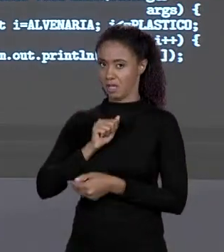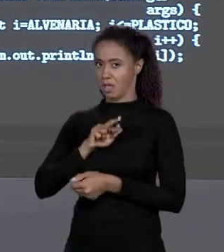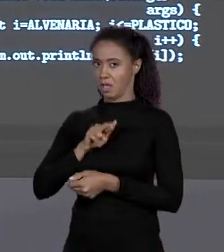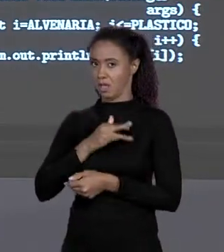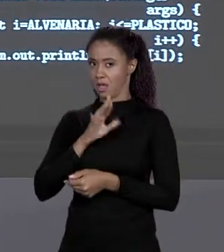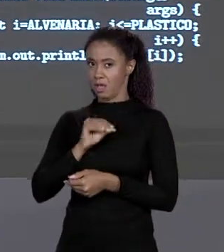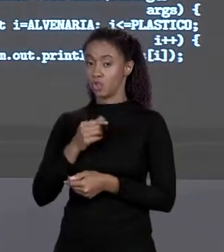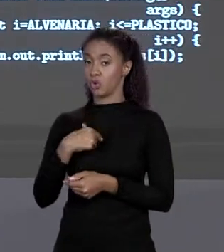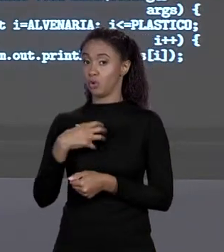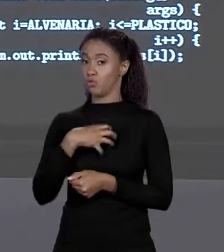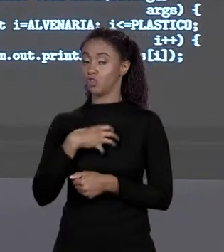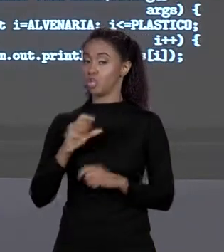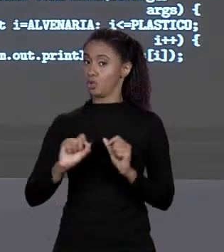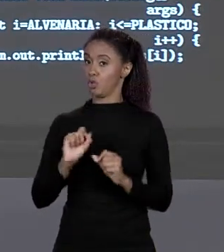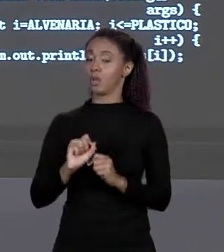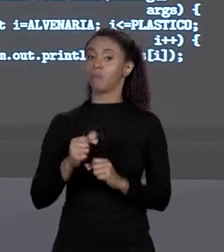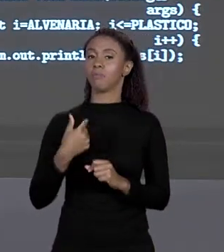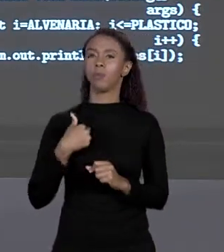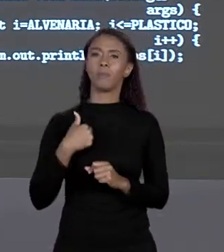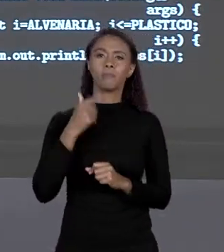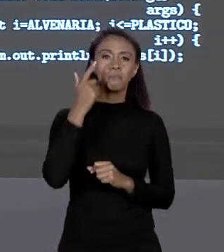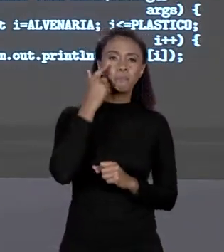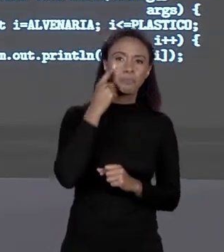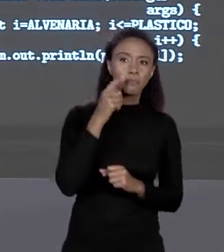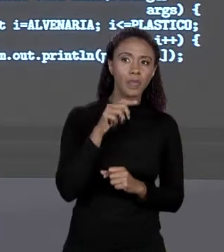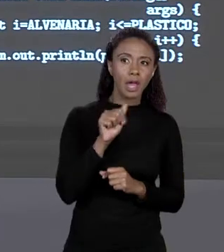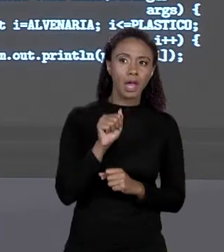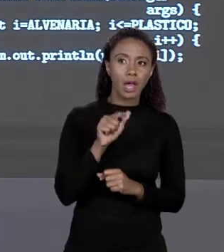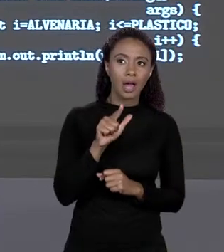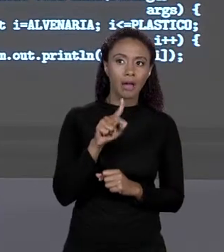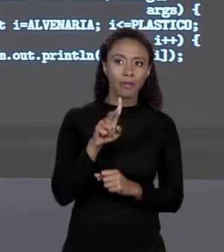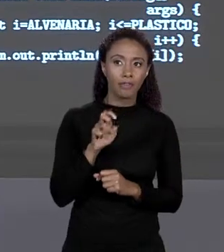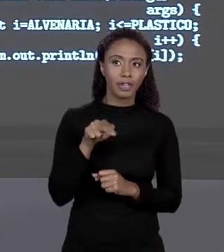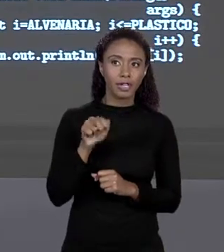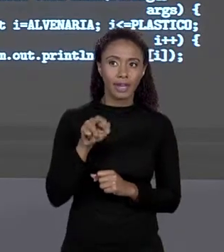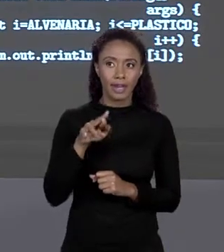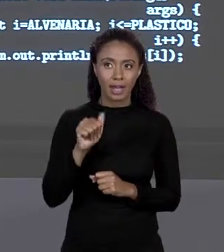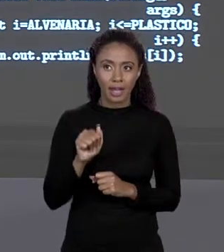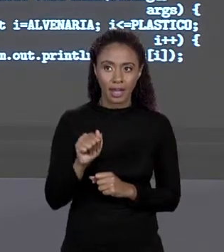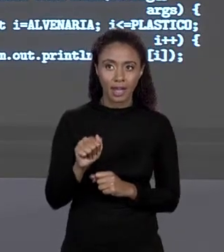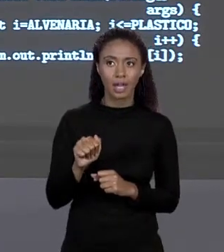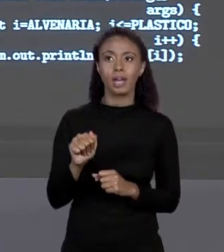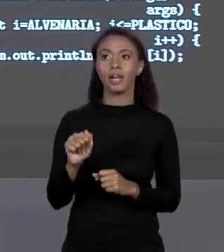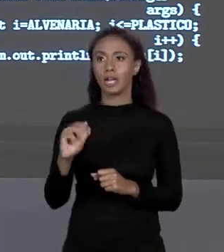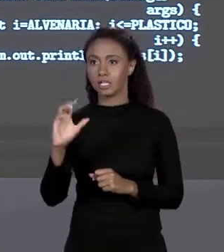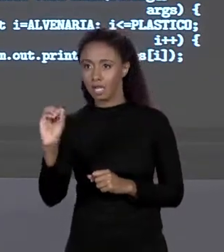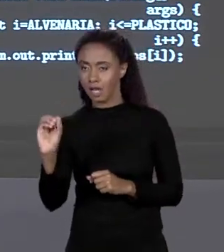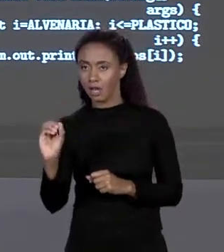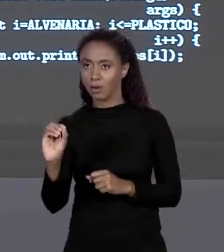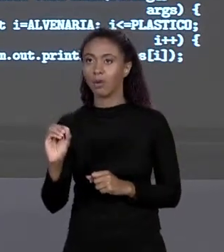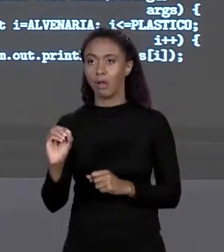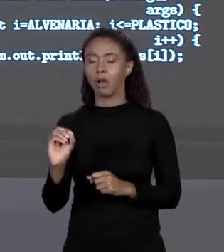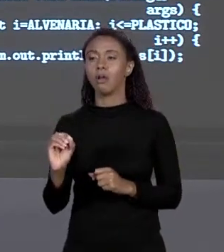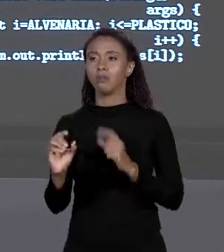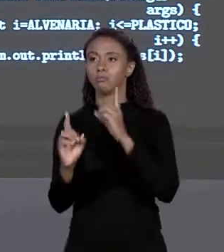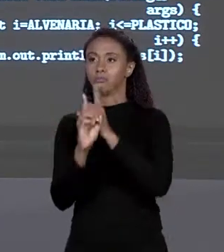ALVENARIA QUE TEM CÓDIGO 0 ESTEJA NA POSIÇÃO 0, PLÁSTICO QUE É 3 ESTÁ NA POSIÇÃO 3, OU SEJA, EU "CASEI" O CÓDIGO DO